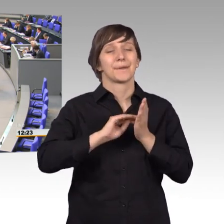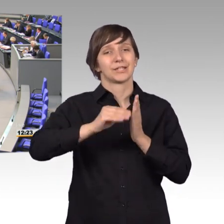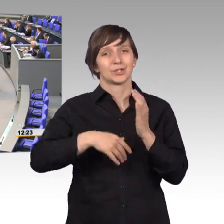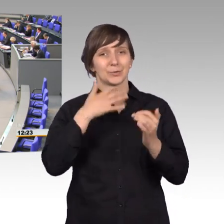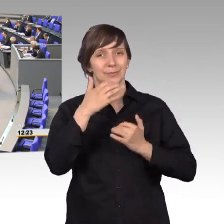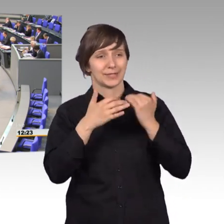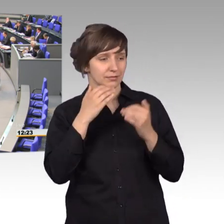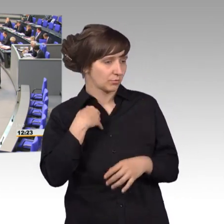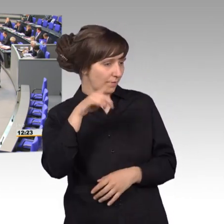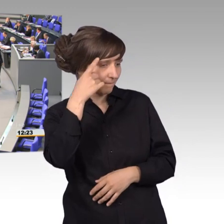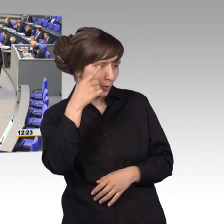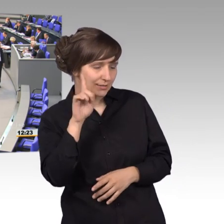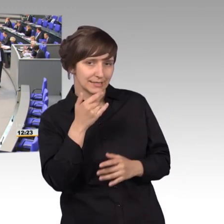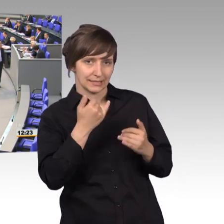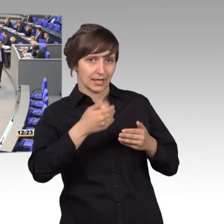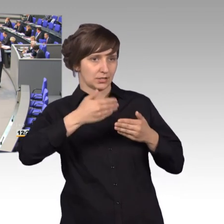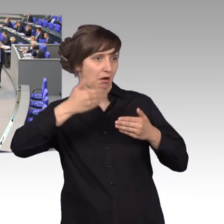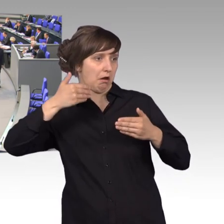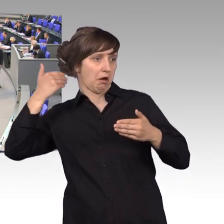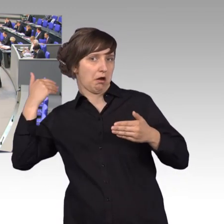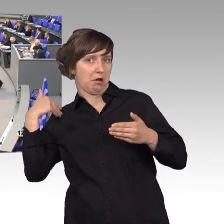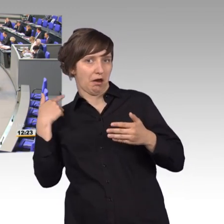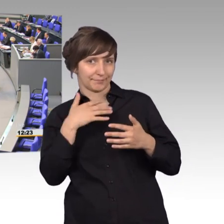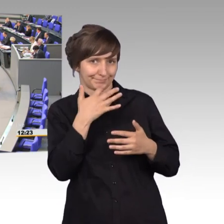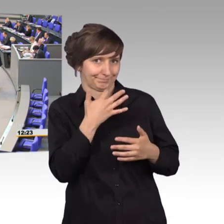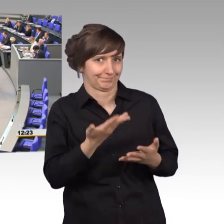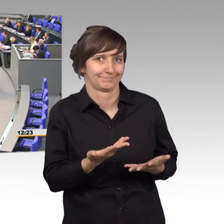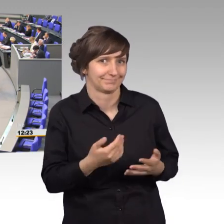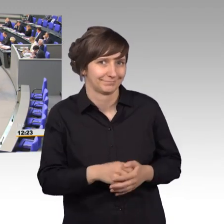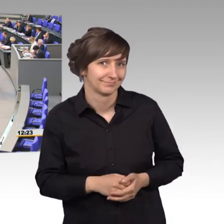[Präsident] Herr Kollege Storjohann, ich wusste nicht, dass wir so weit zurückgehen im Petitionsrecht. [Gelächter]